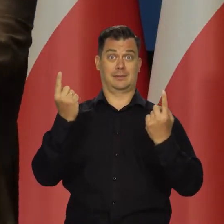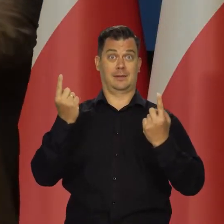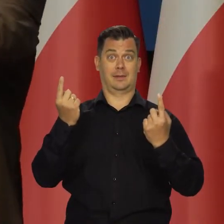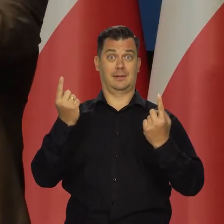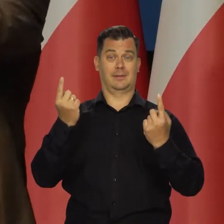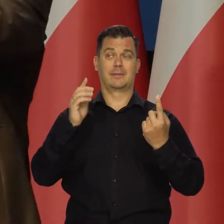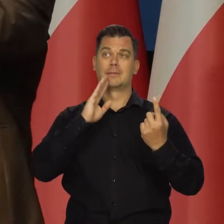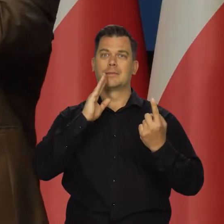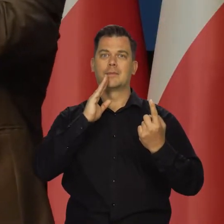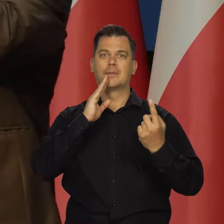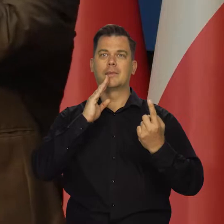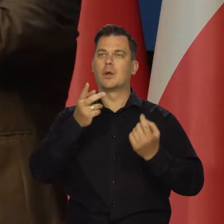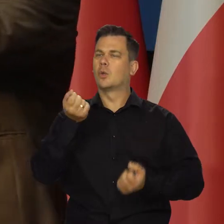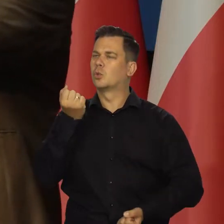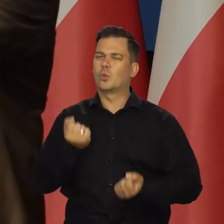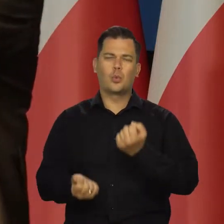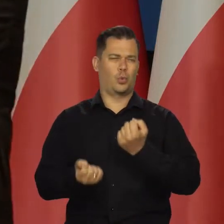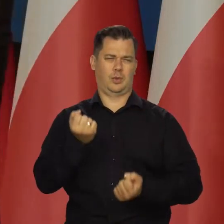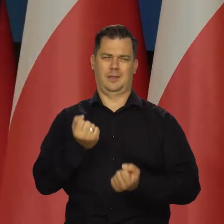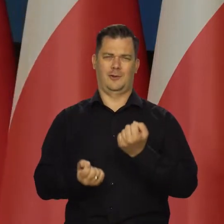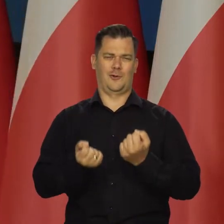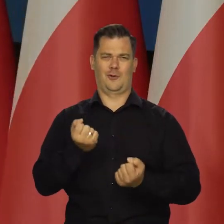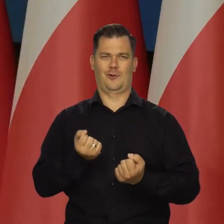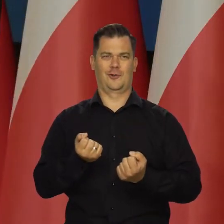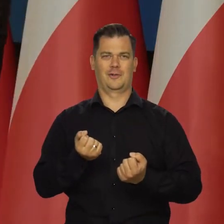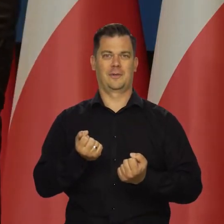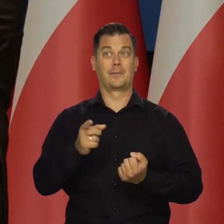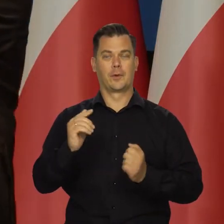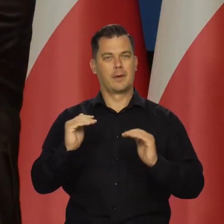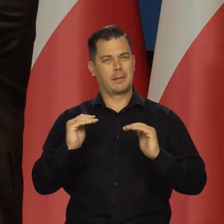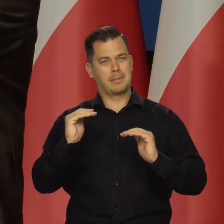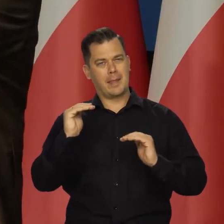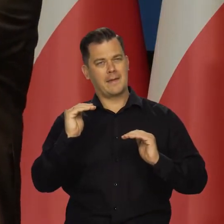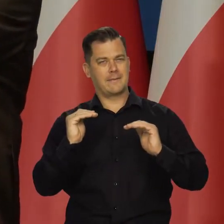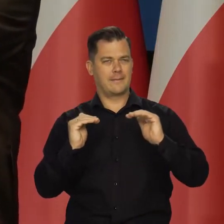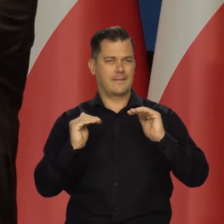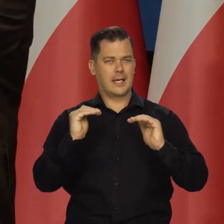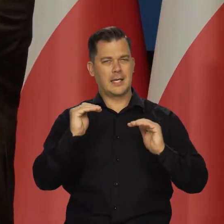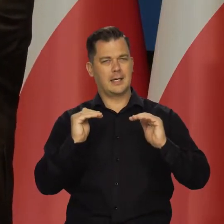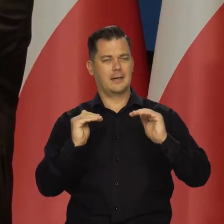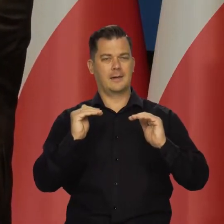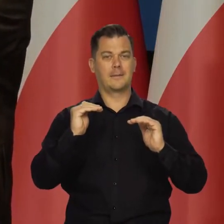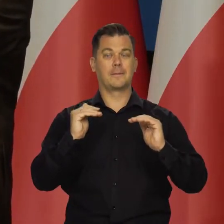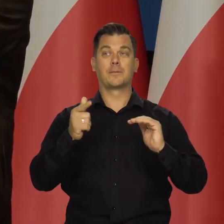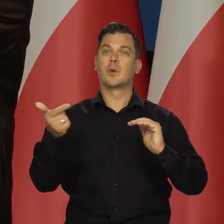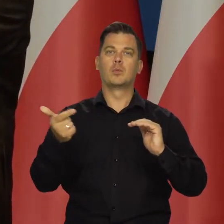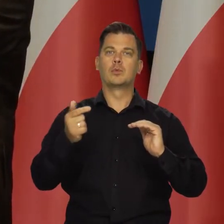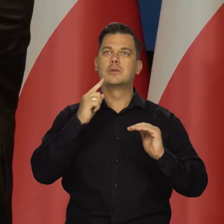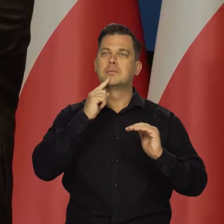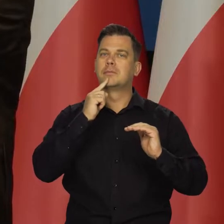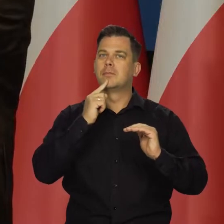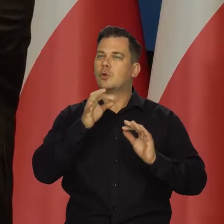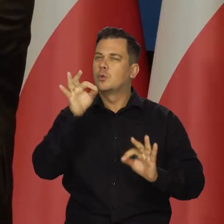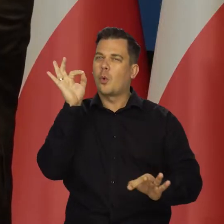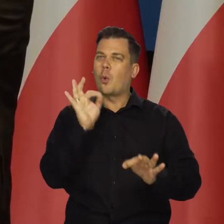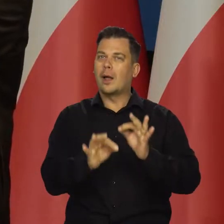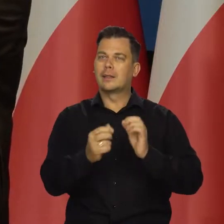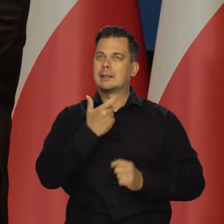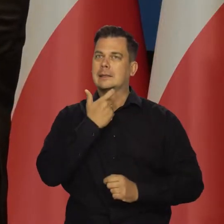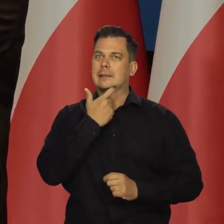mamy to trudne manewrowanie w tym wąskim przedziale,